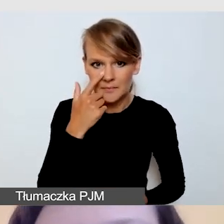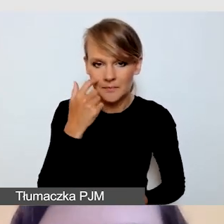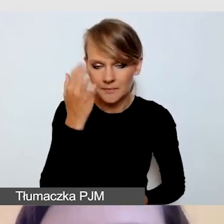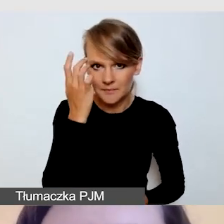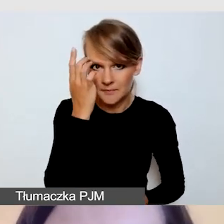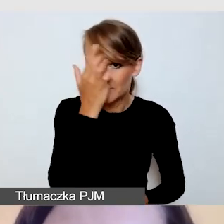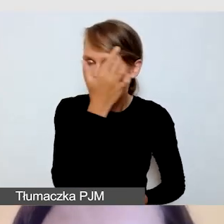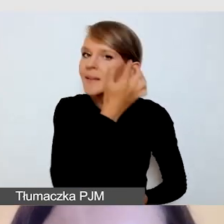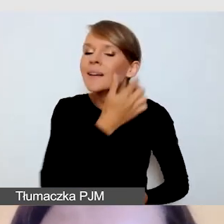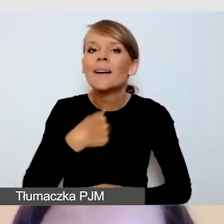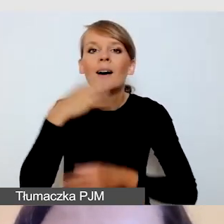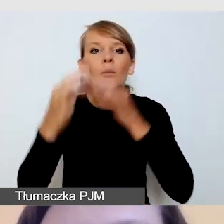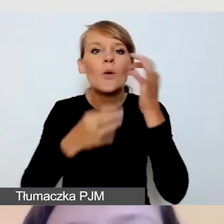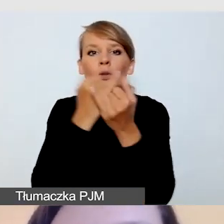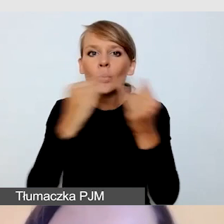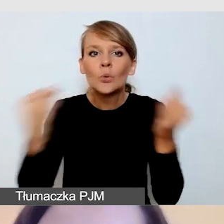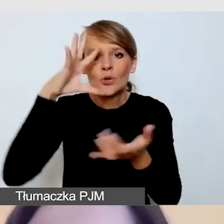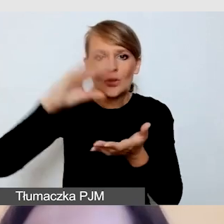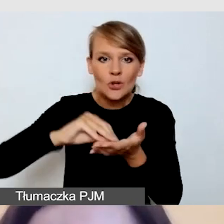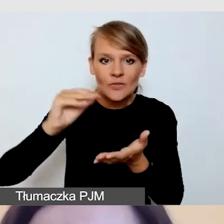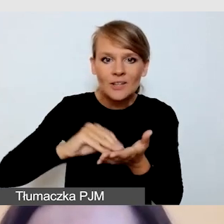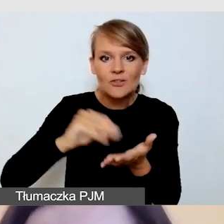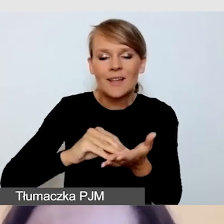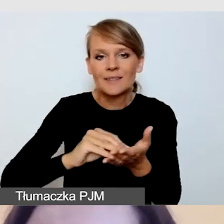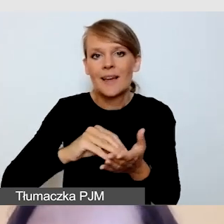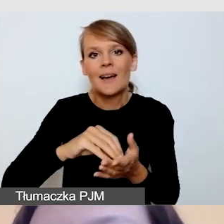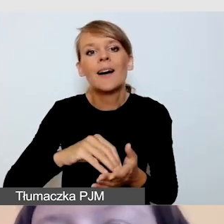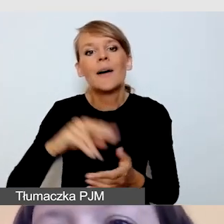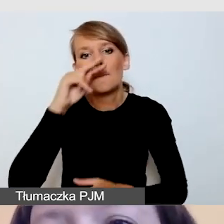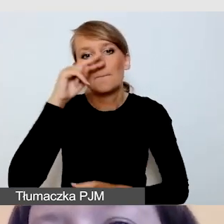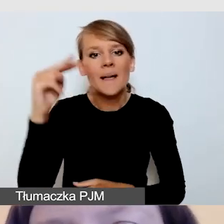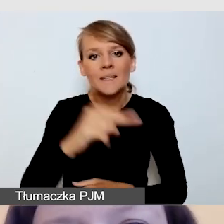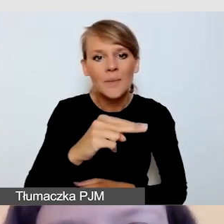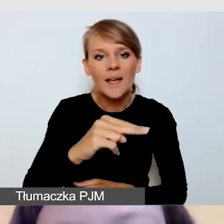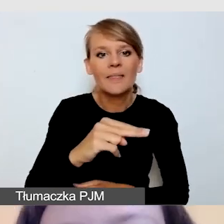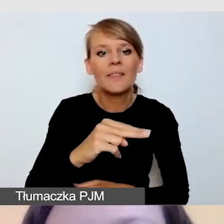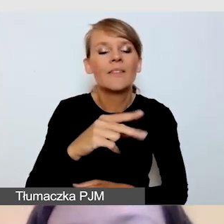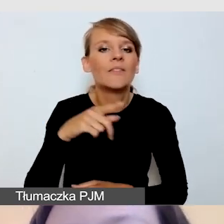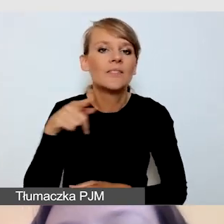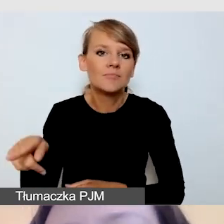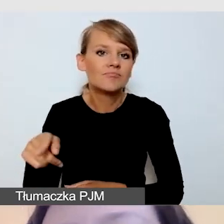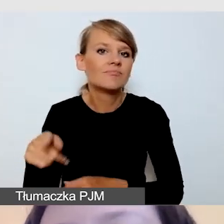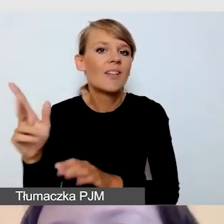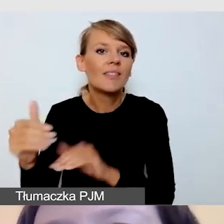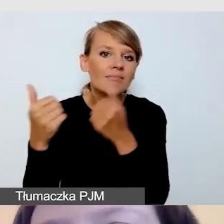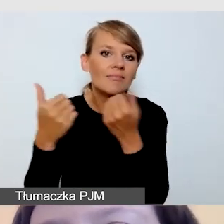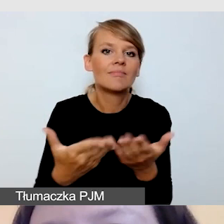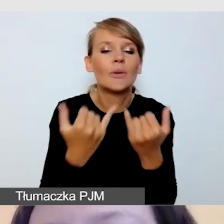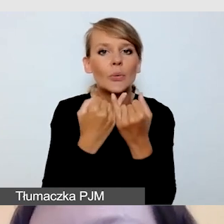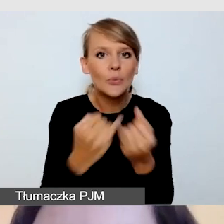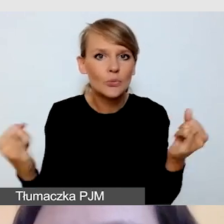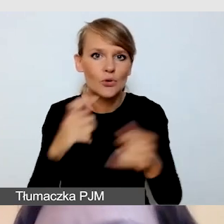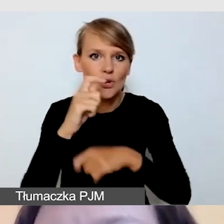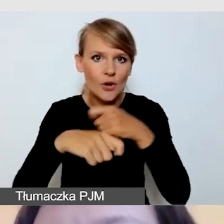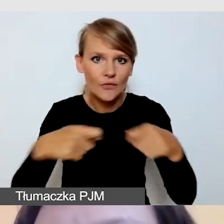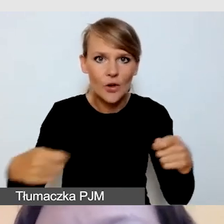z perspektywy dostawcy różnych rozwiązań dostępnościowych